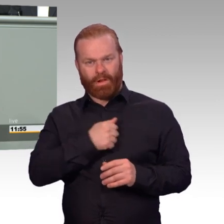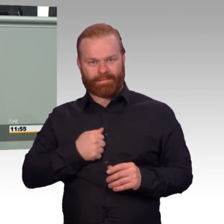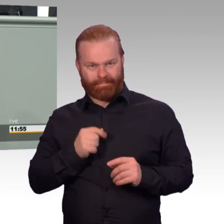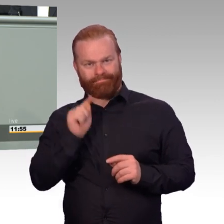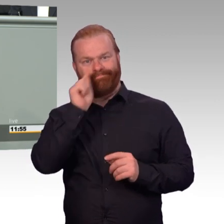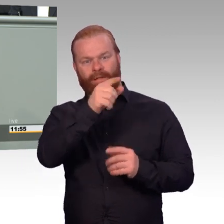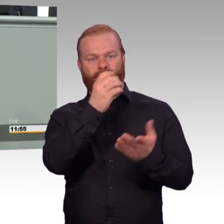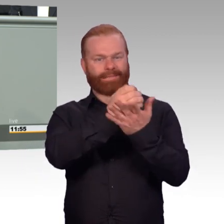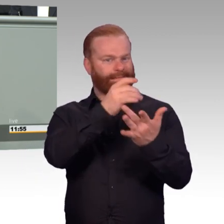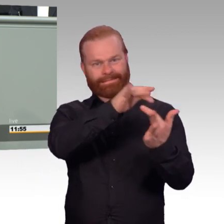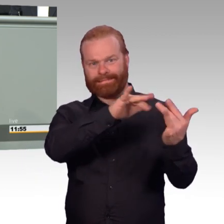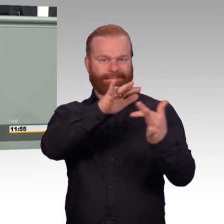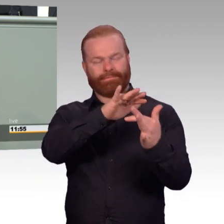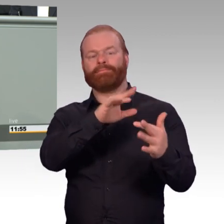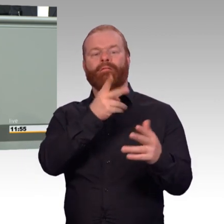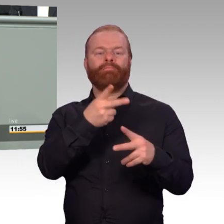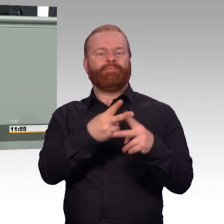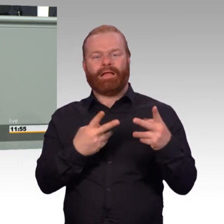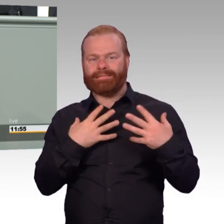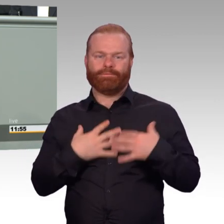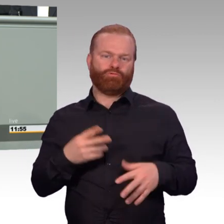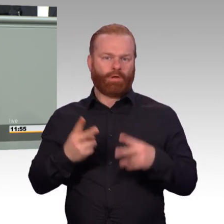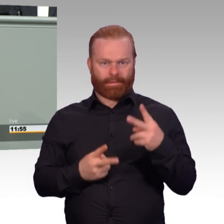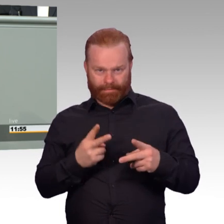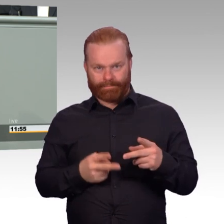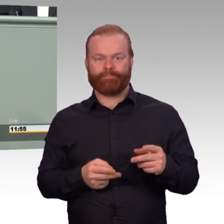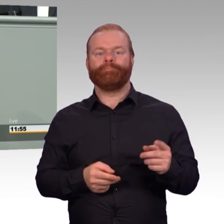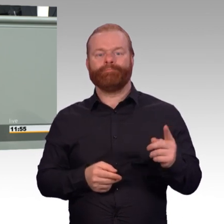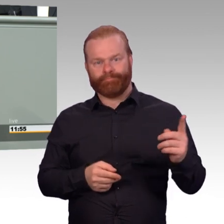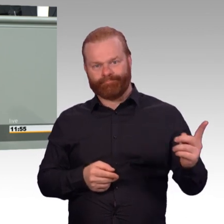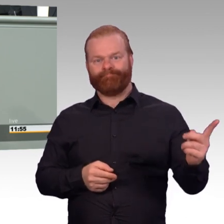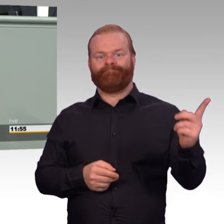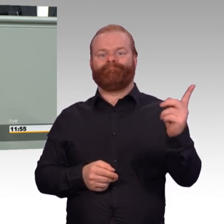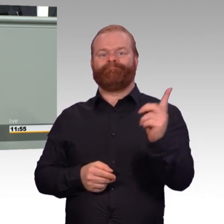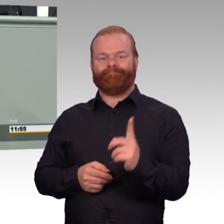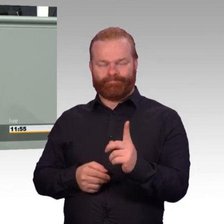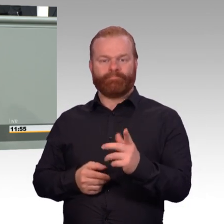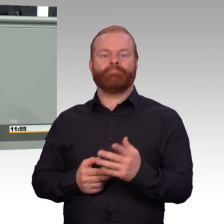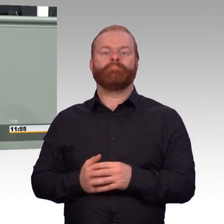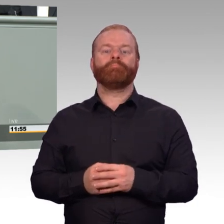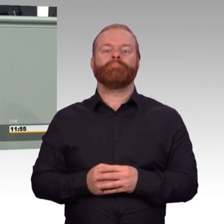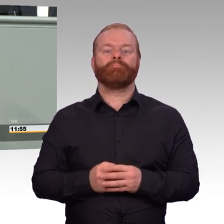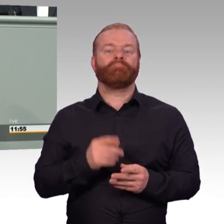Wenn es tragischerweise zu Unfällen oder Schäden kam, dann war das bisher ein sehr bürokratisches Verfahren,